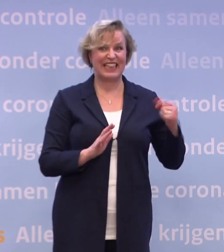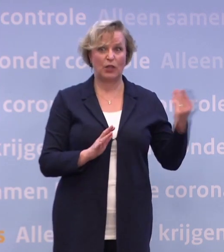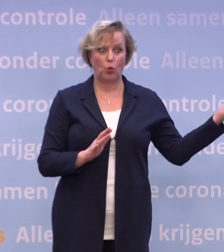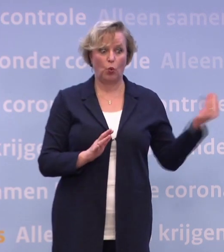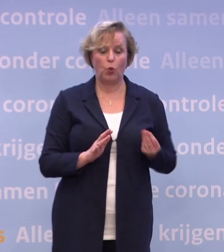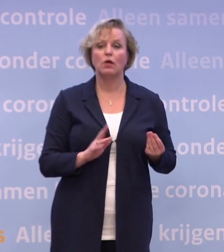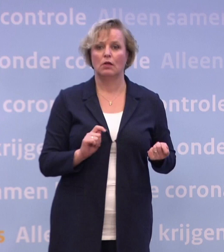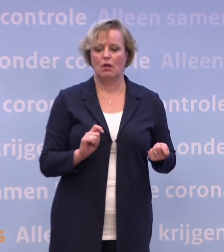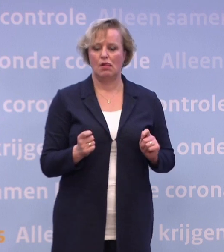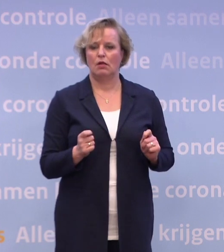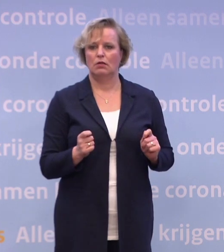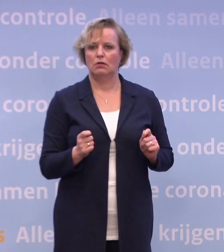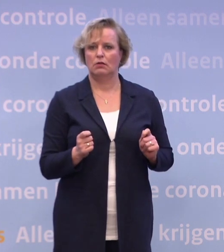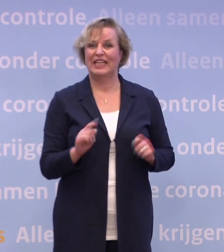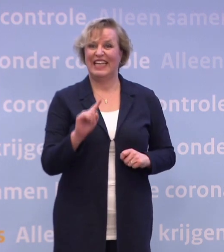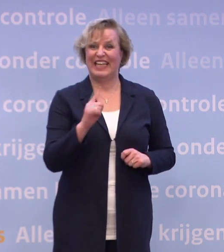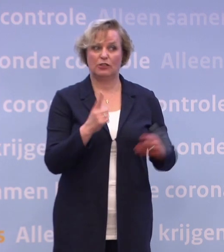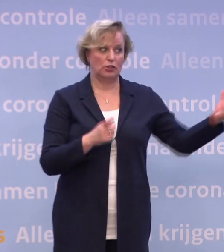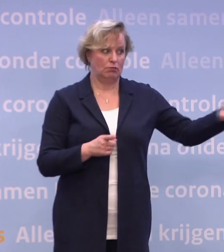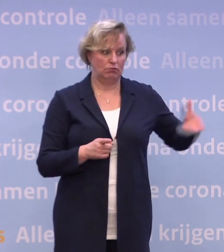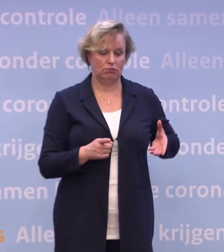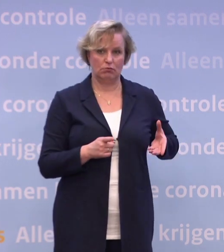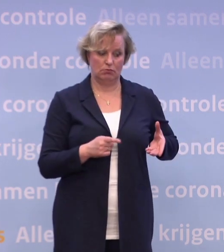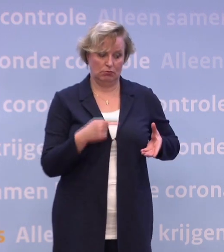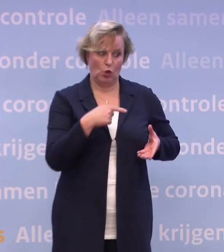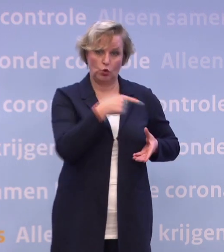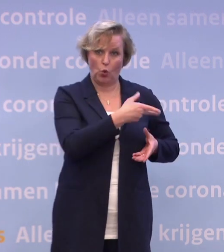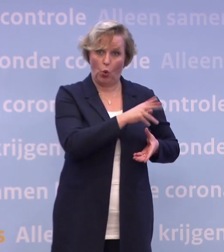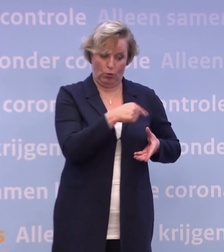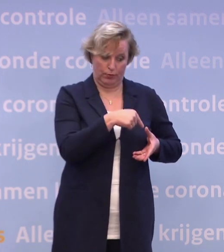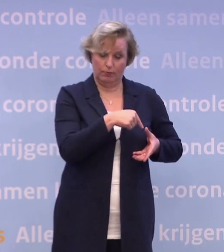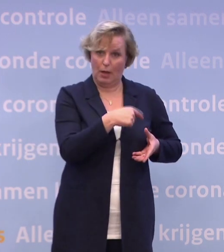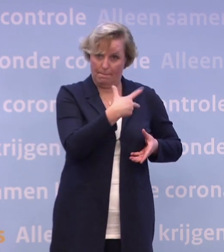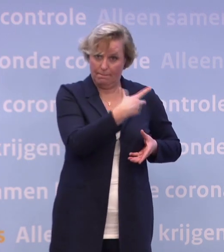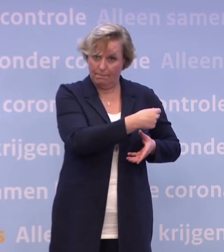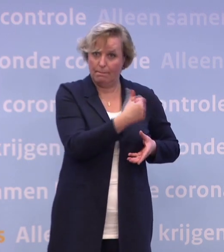Het eerste is: is het wel geschikt voor de doelgroep die je als eerste wilt vaccineren? Dat weet je pas na de EMA-toelating.